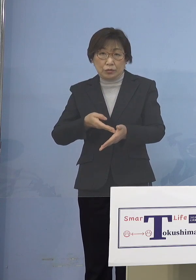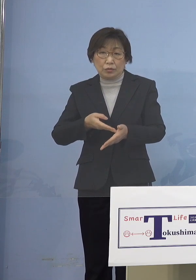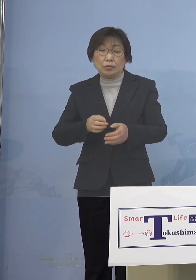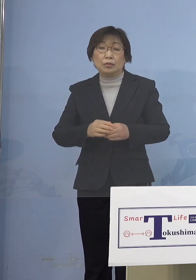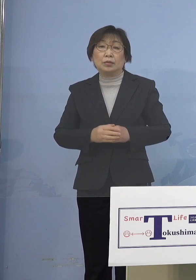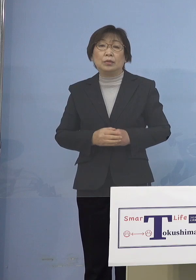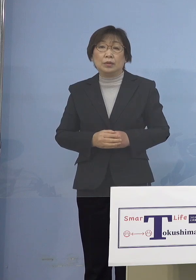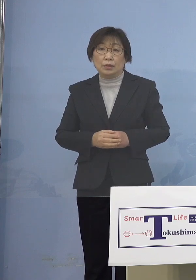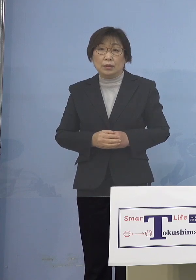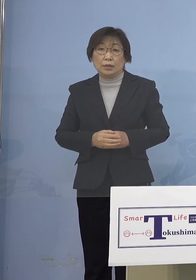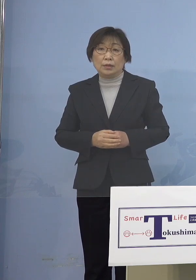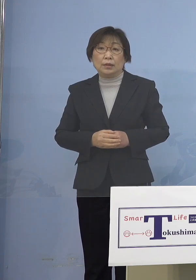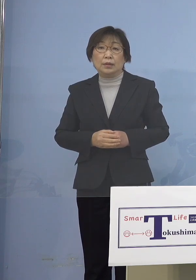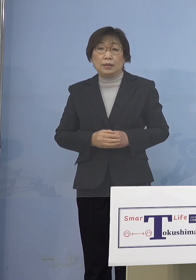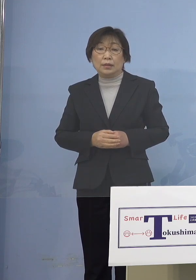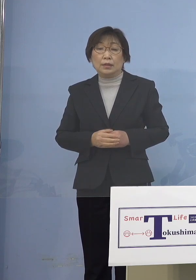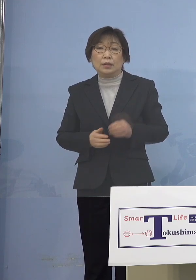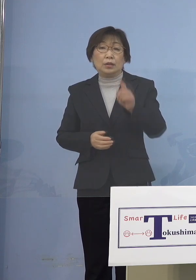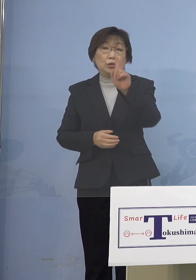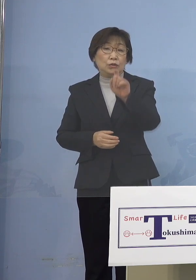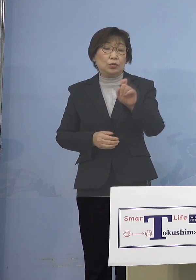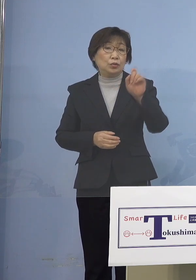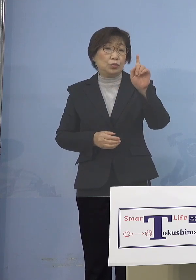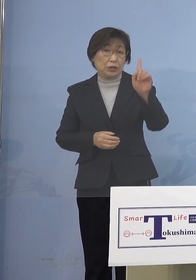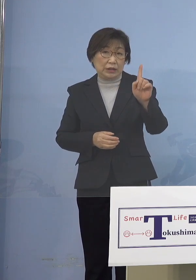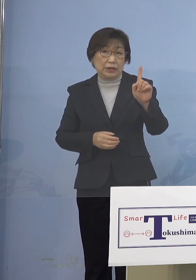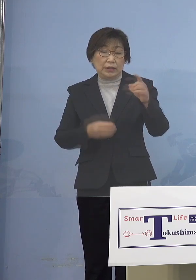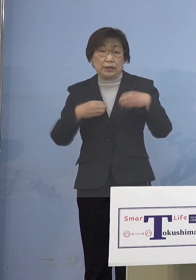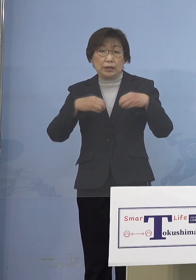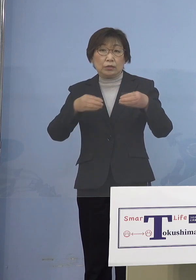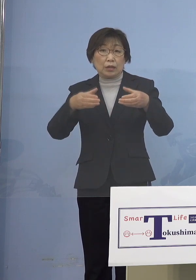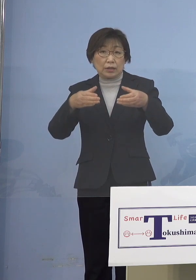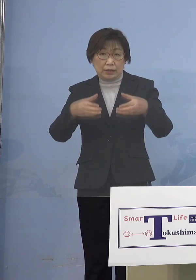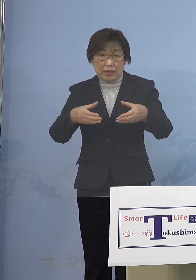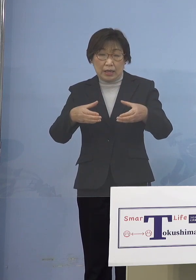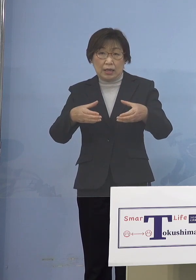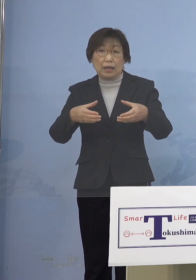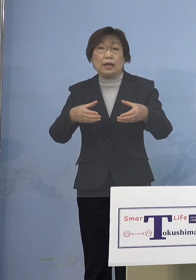今回は11のクラスターに 変動がございました